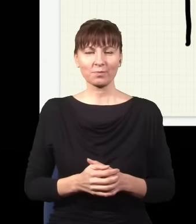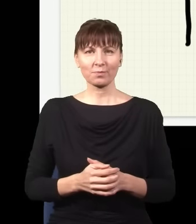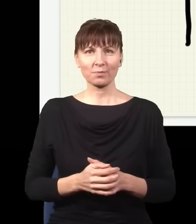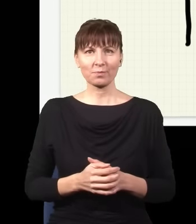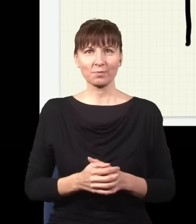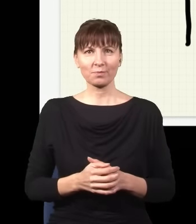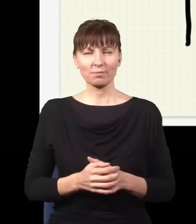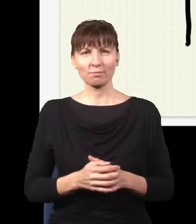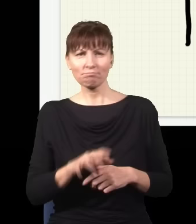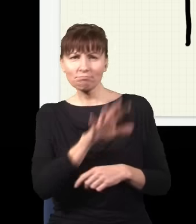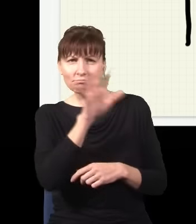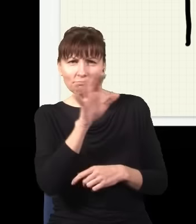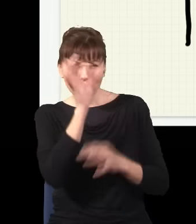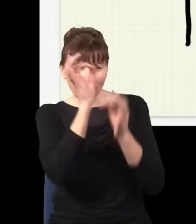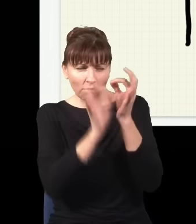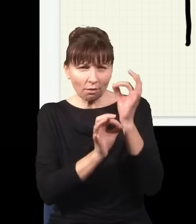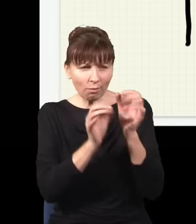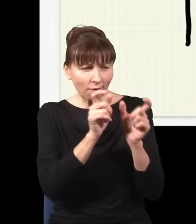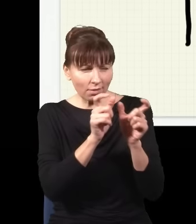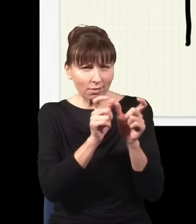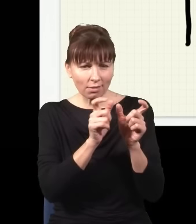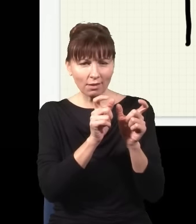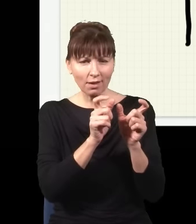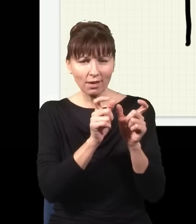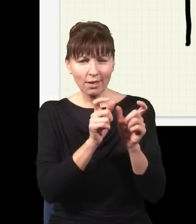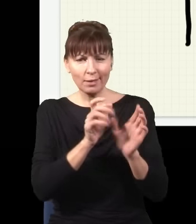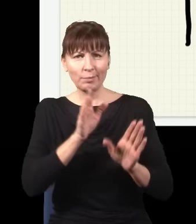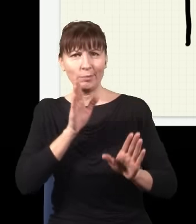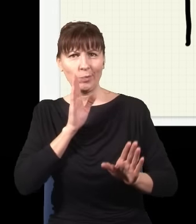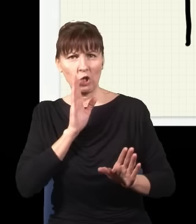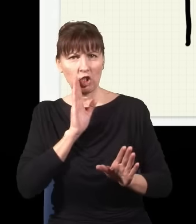i jak się przyjrzeć uważnie, jaki jest ten obraz, to on będzie dokładnie taki, jak gdyby foton podróżował